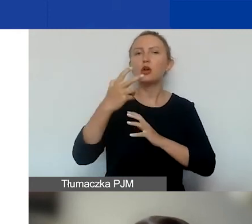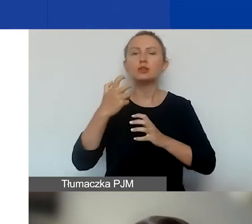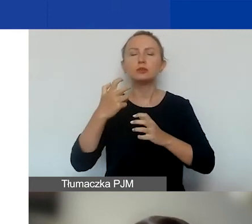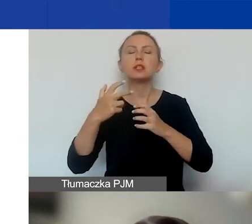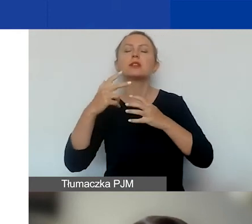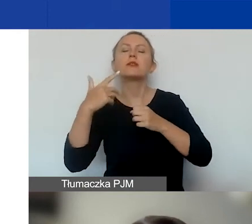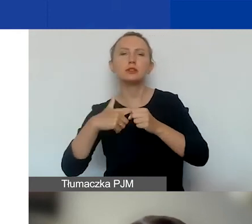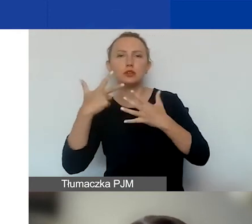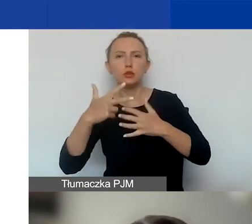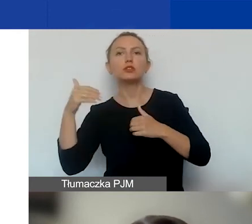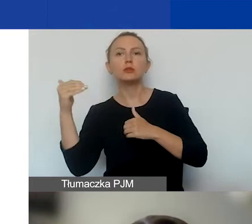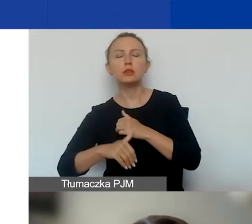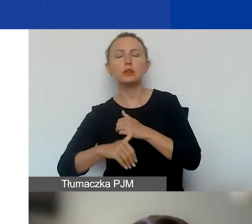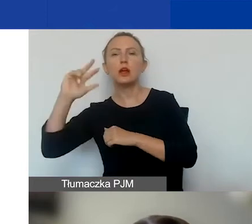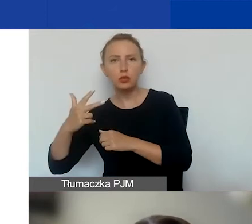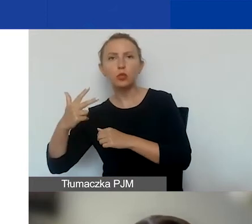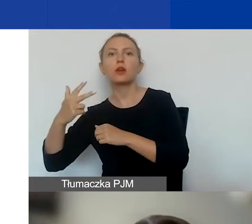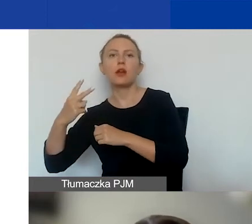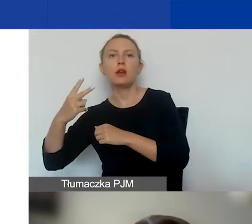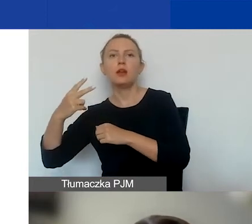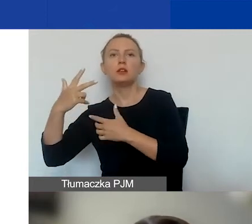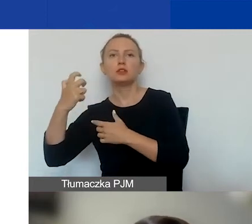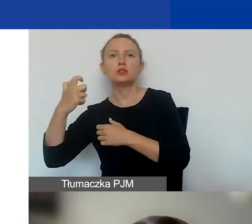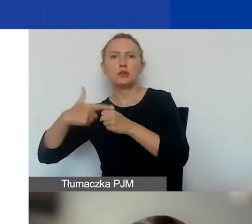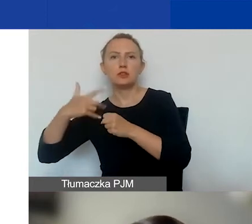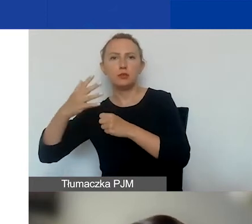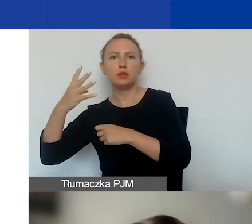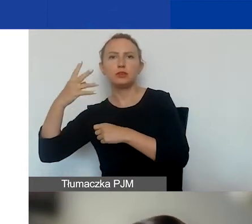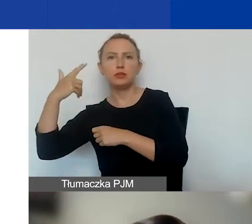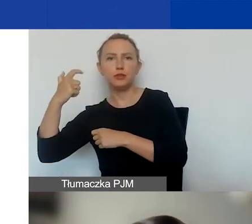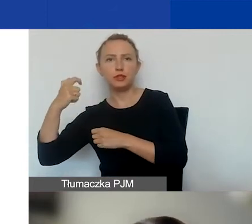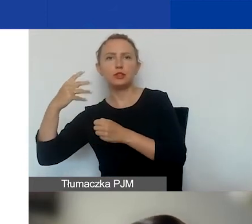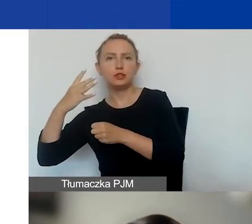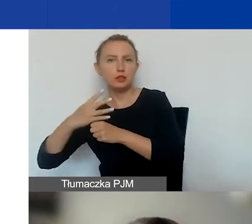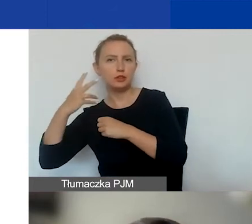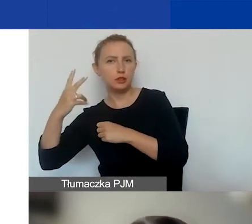a na drugą turę 325 242 euro. To mniej więcej oznacza,